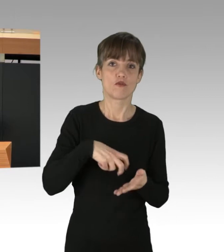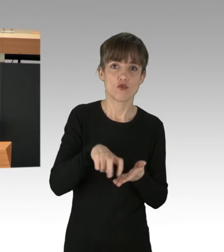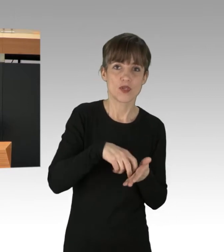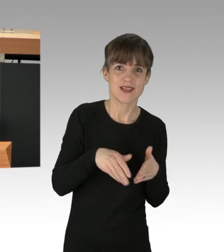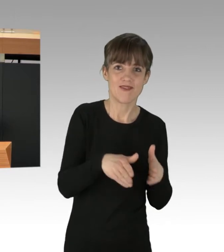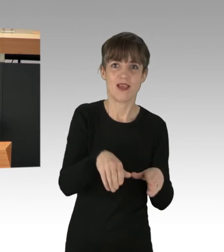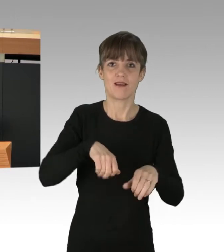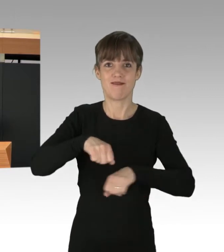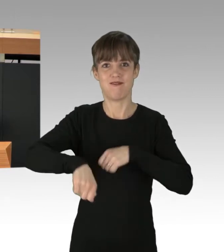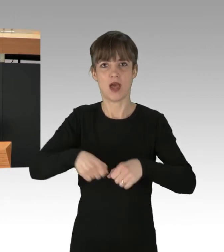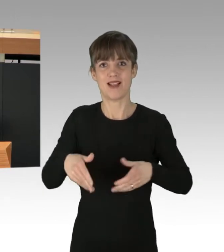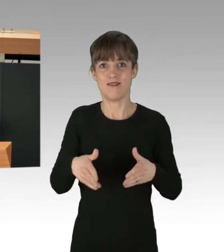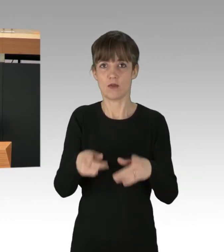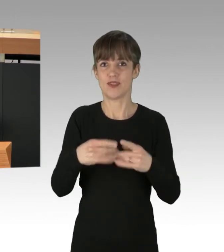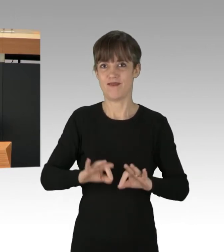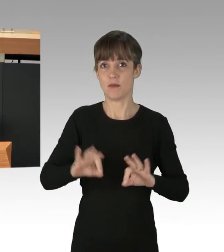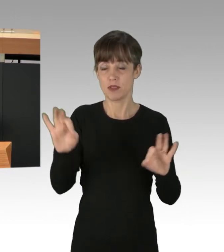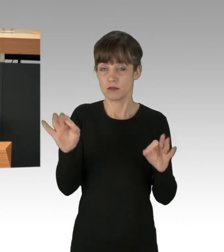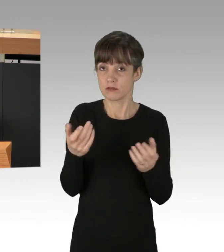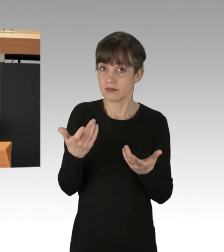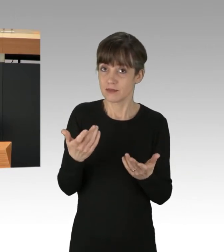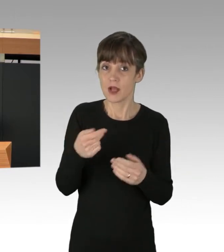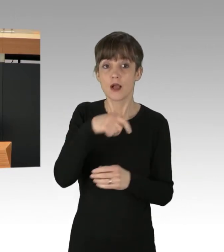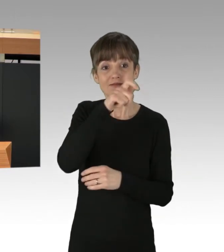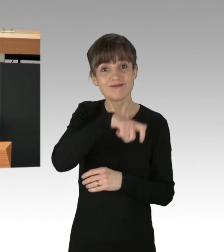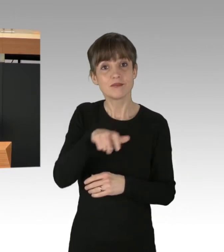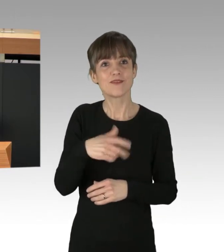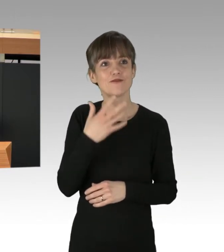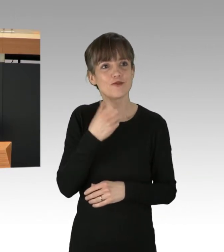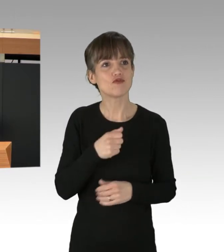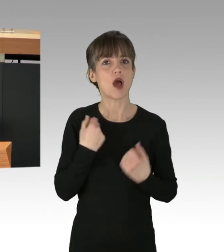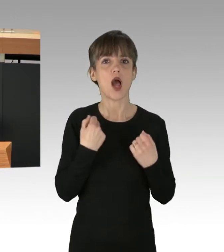Es ist vollkommen klar, Leute haben Lust, vom Auto umzusteigen, das zeigen viele Untersuchungen,